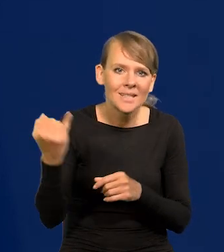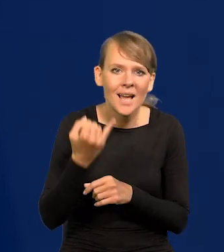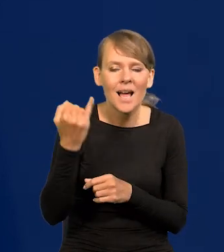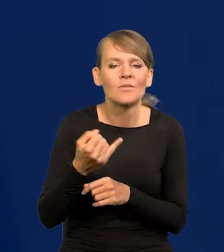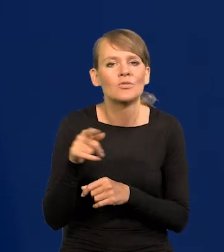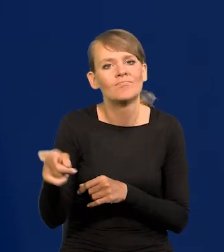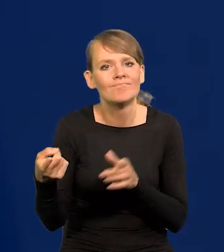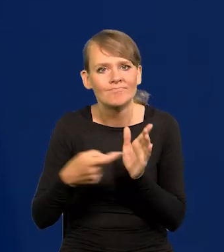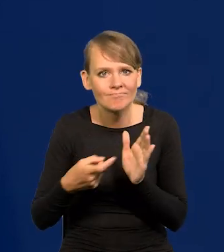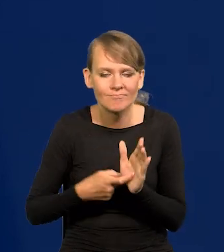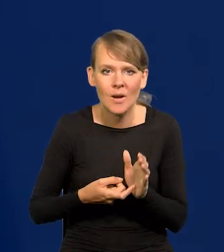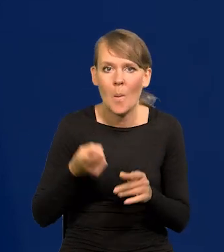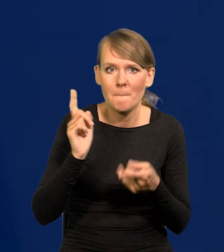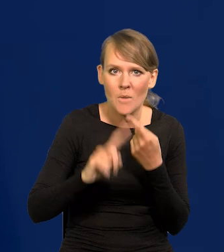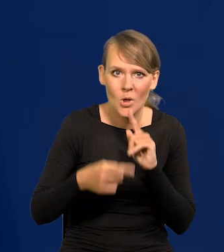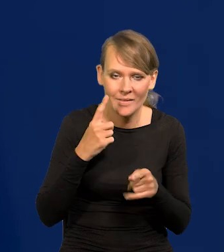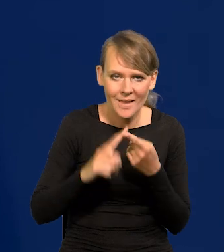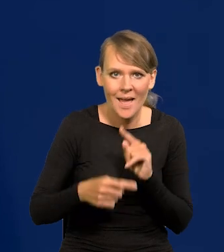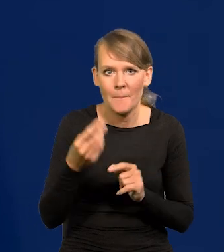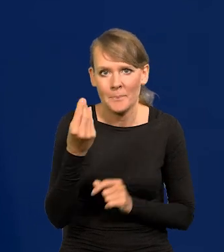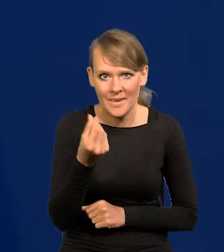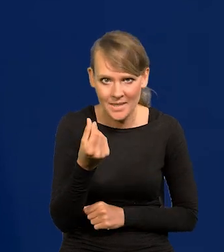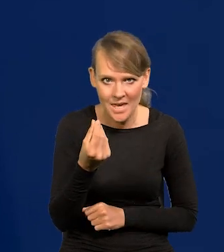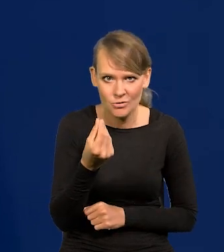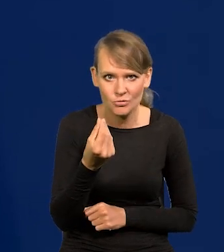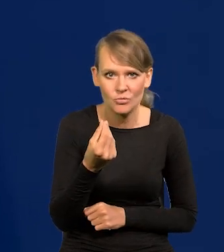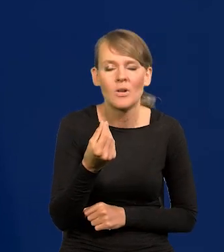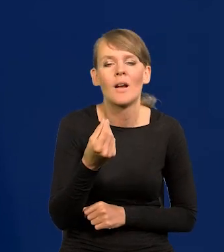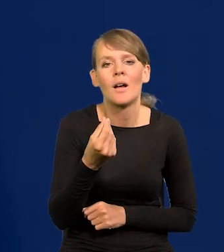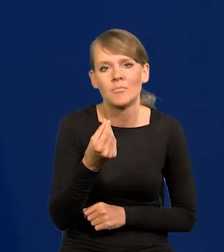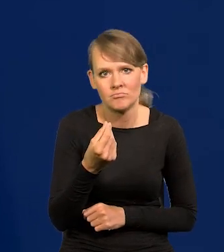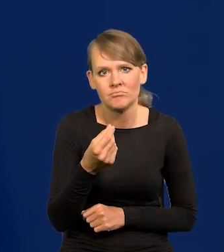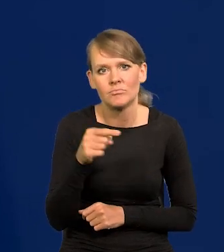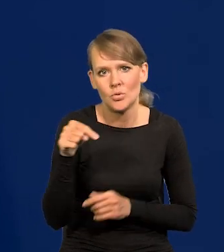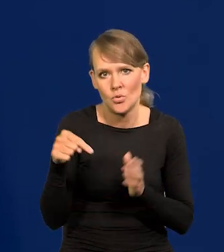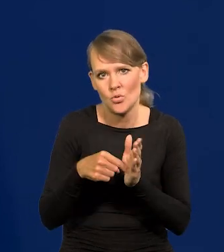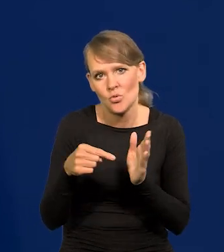żeby polityka pieniężna była tak czy inaczej kształtowana,